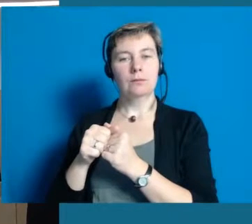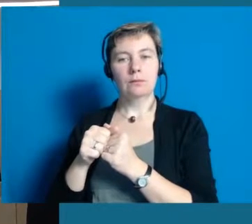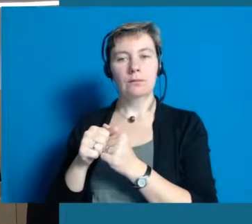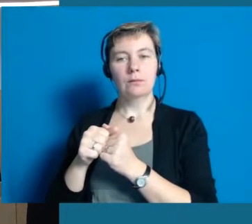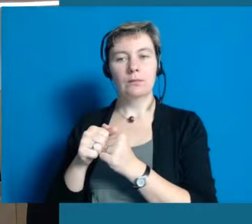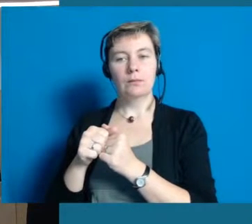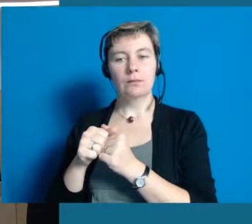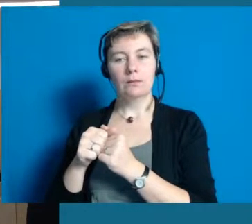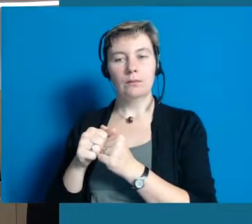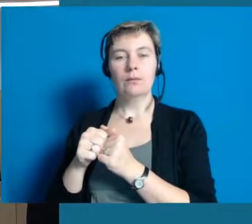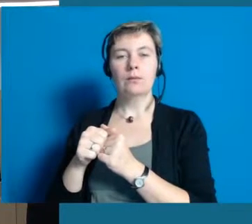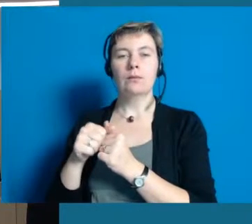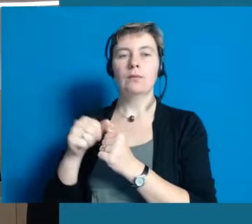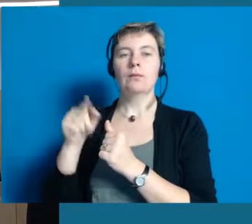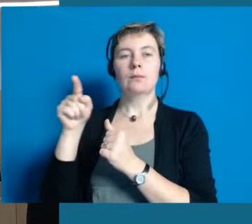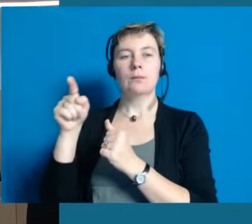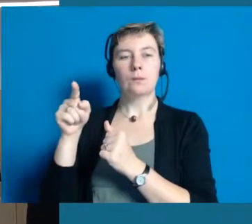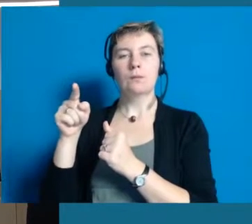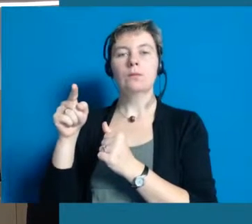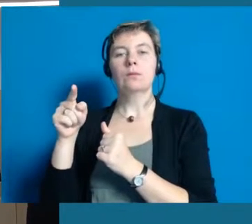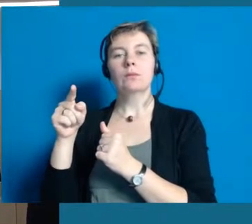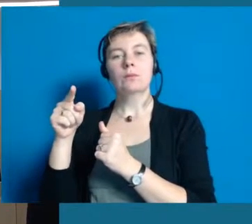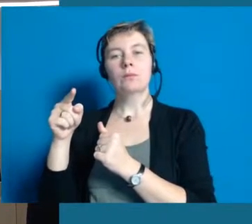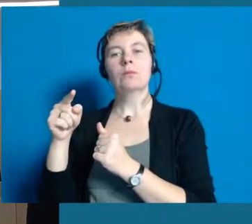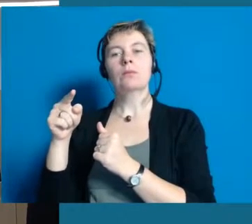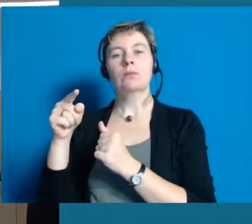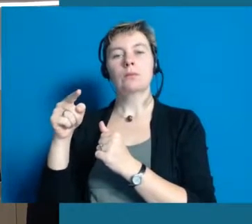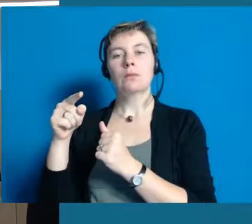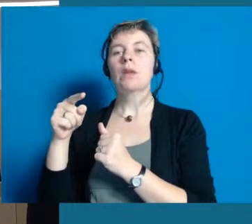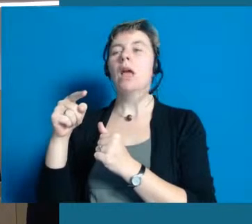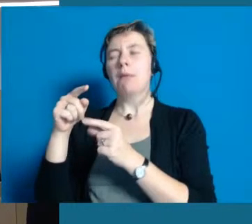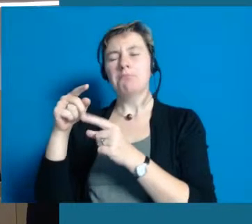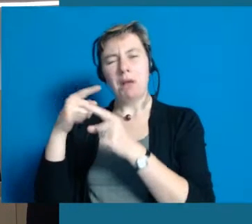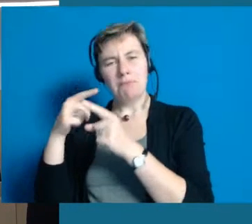Wir haben gemeinsam sowieso schon vieles was wir miteinander verarbeiten,